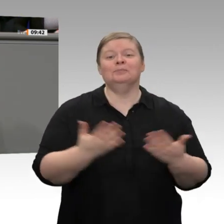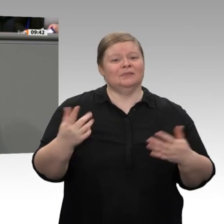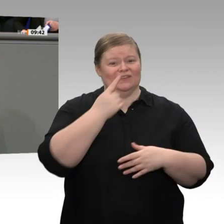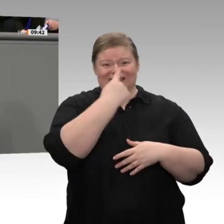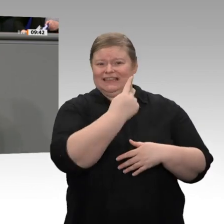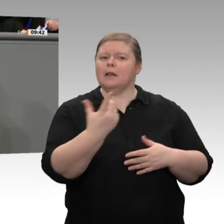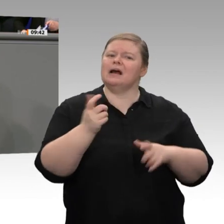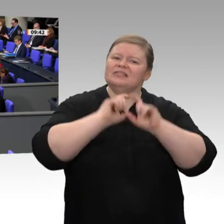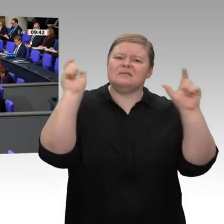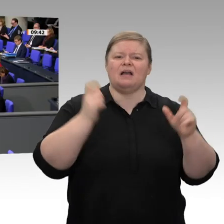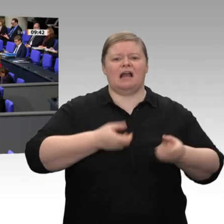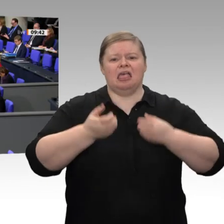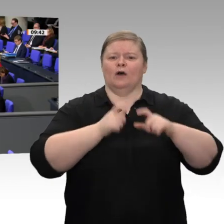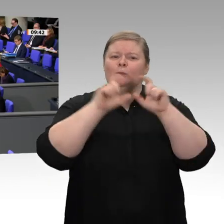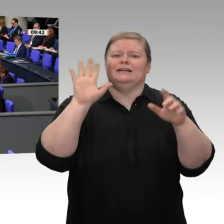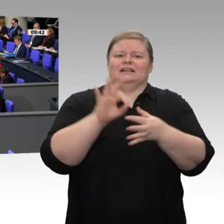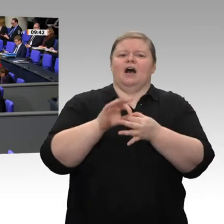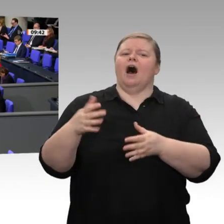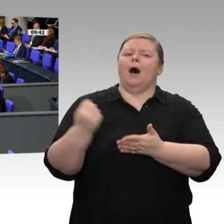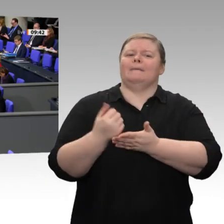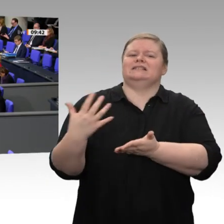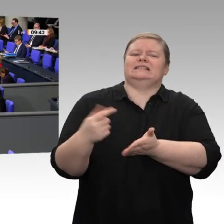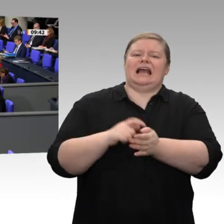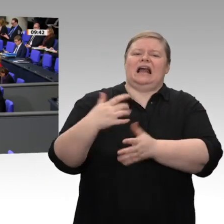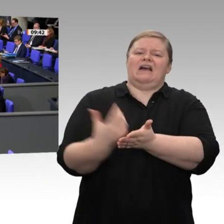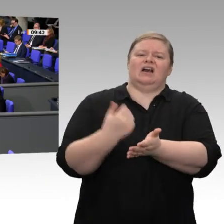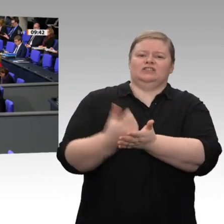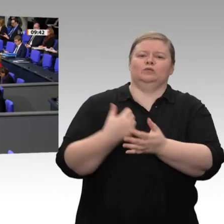Sie sich doch bitte einfach um das, wofür Sie zuständig sind, Herr Minister!